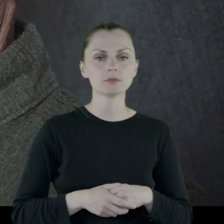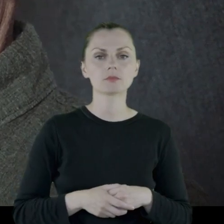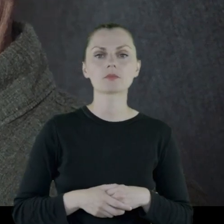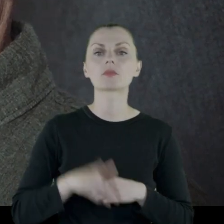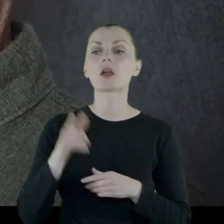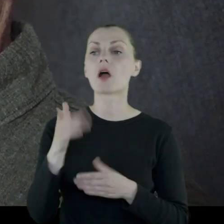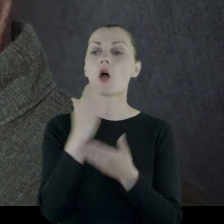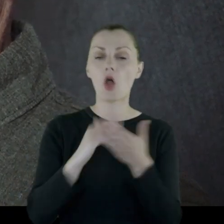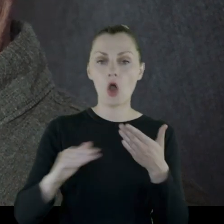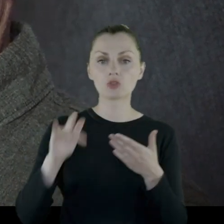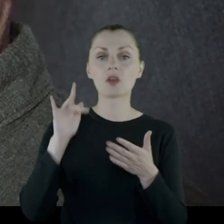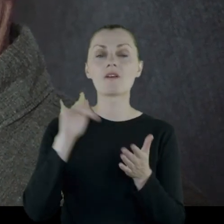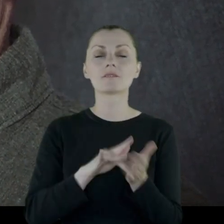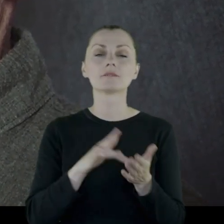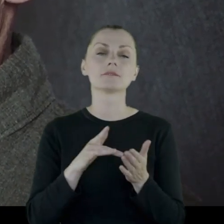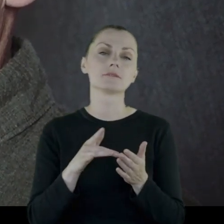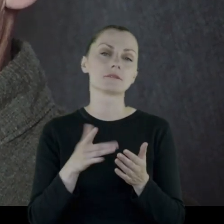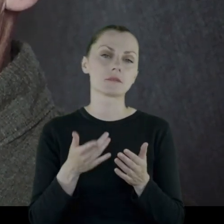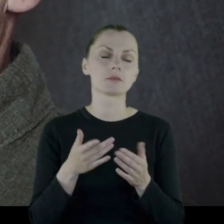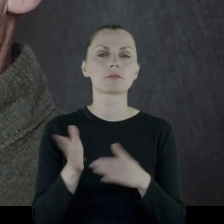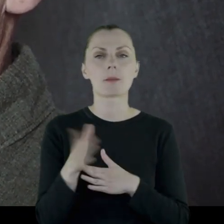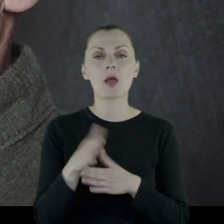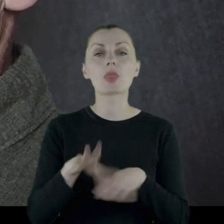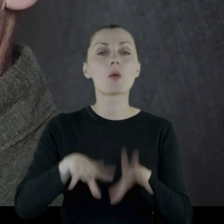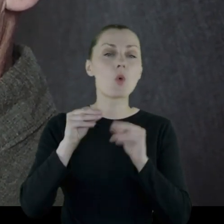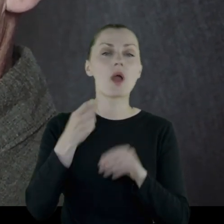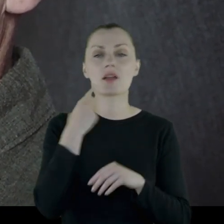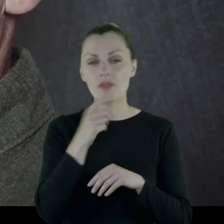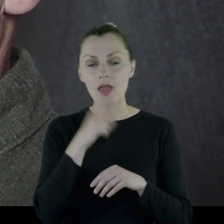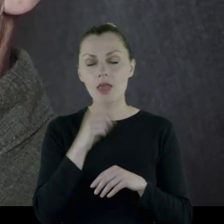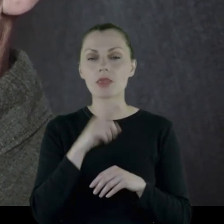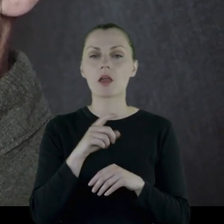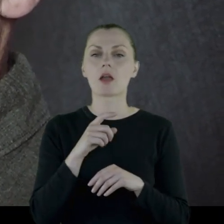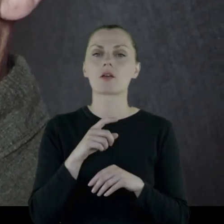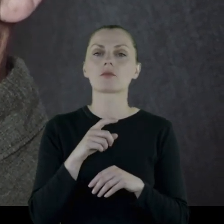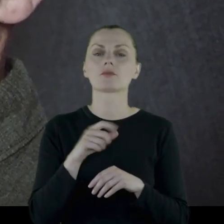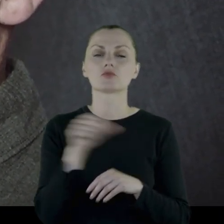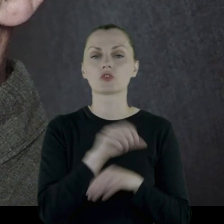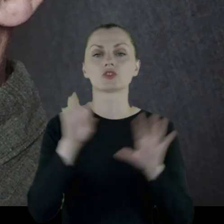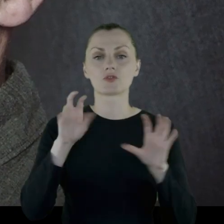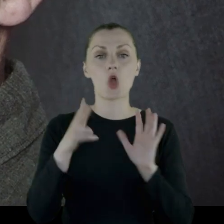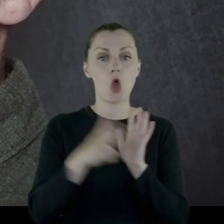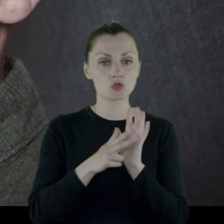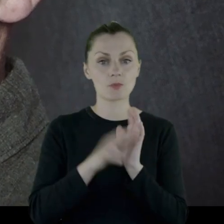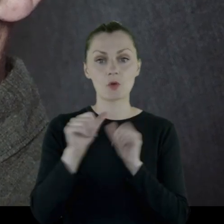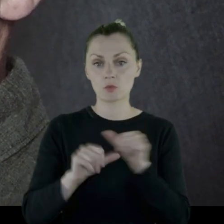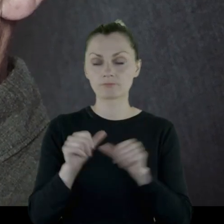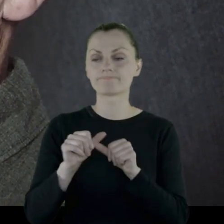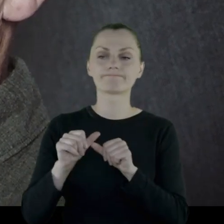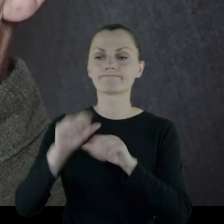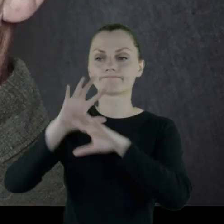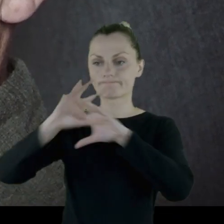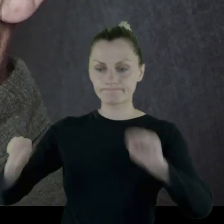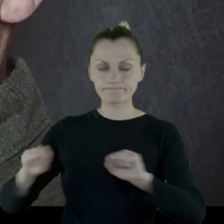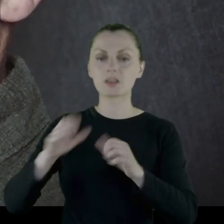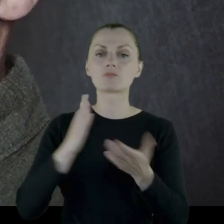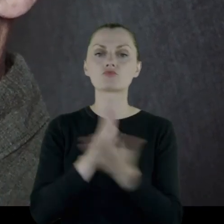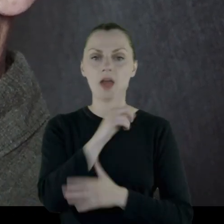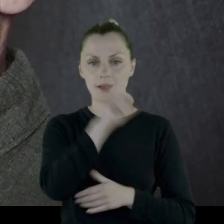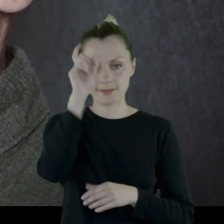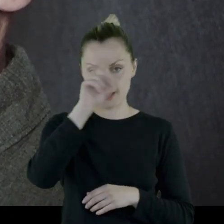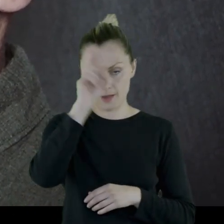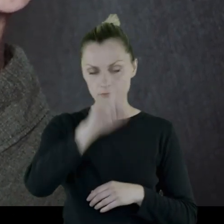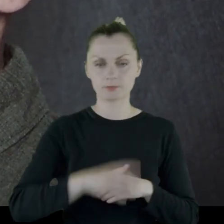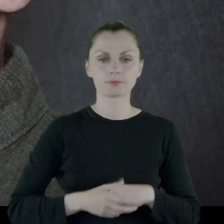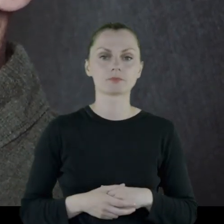Oddział zostaje w marcu/na początku kwietnia 1918 roku rozbrojony przez Niemców